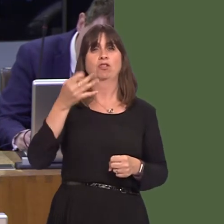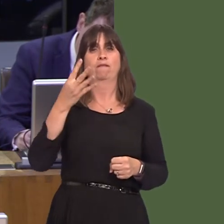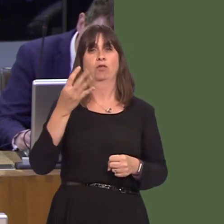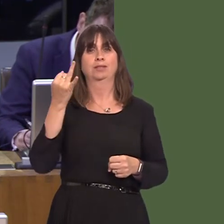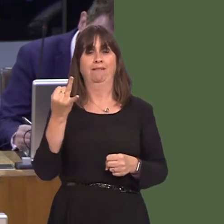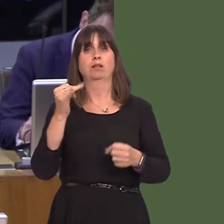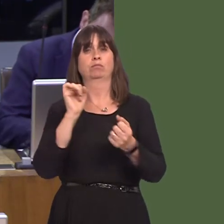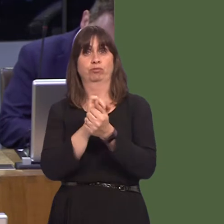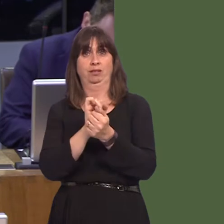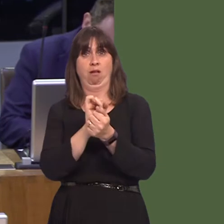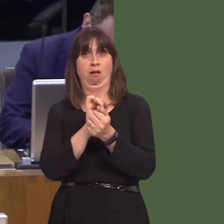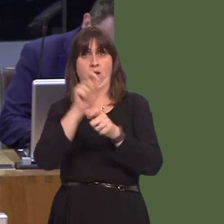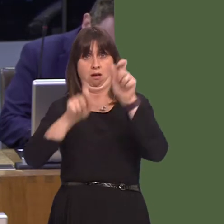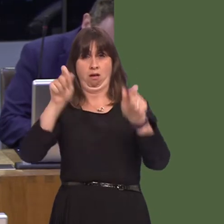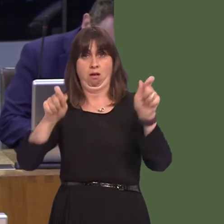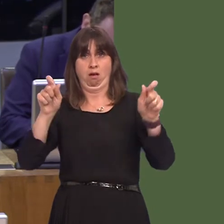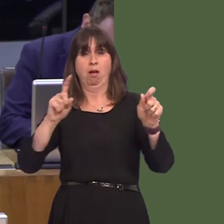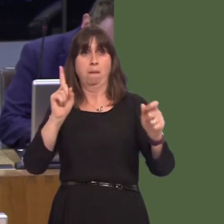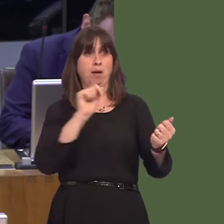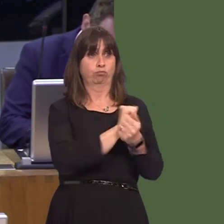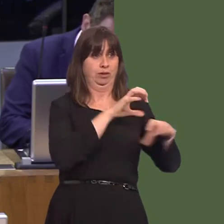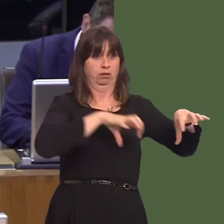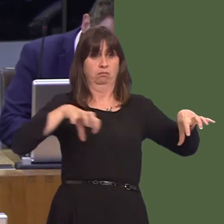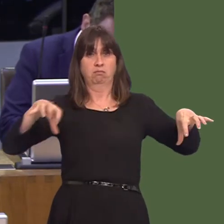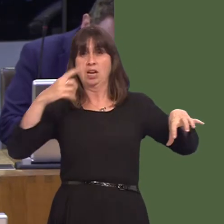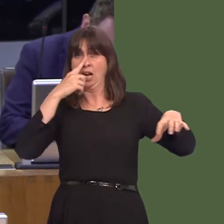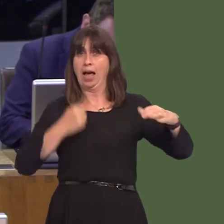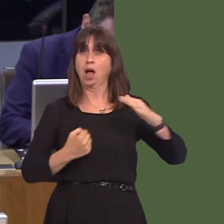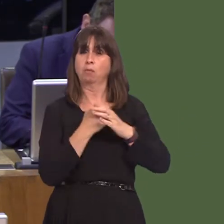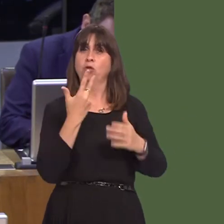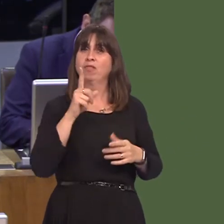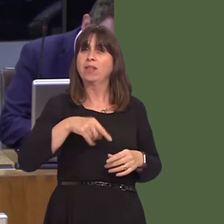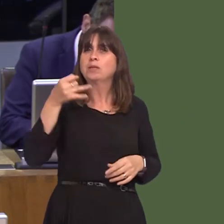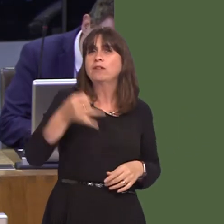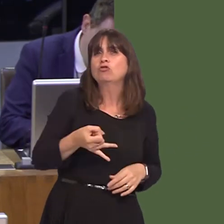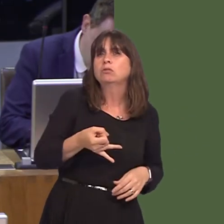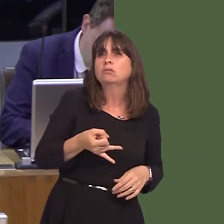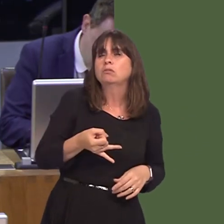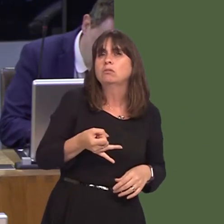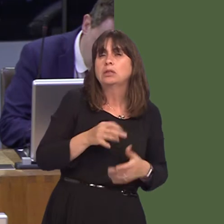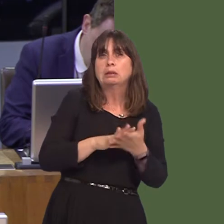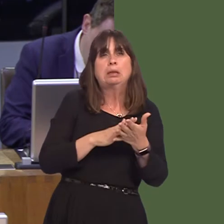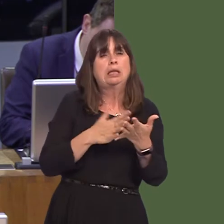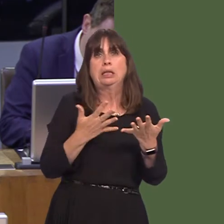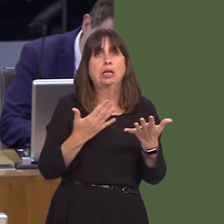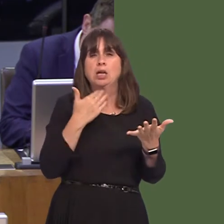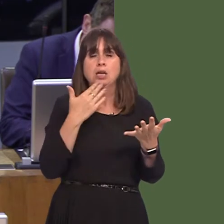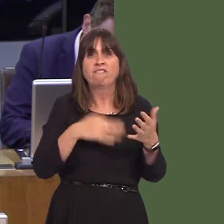prisons, has an operational capacity of 3,700. So, a large number of Welsh prisoners are